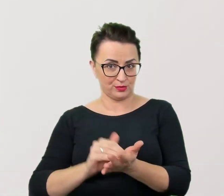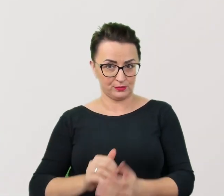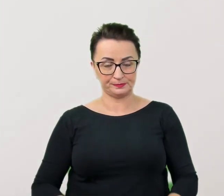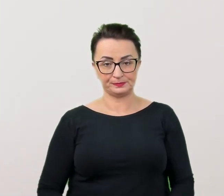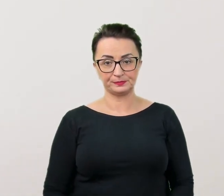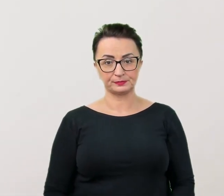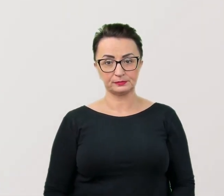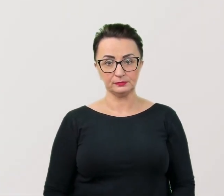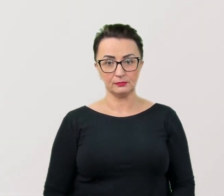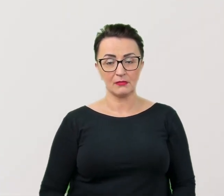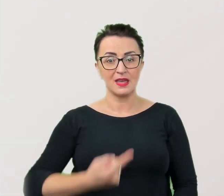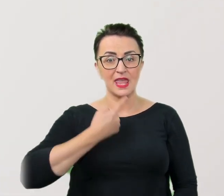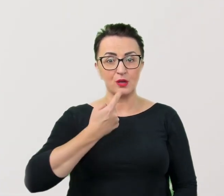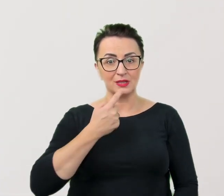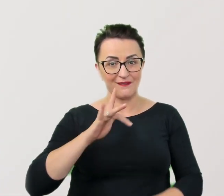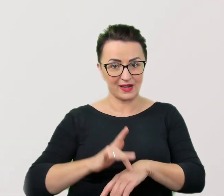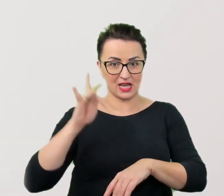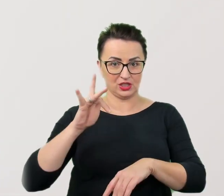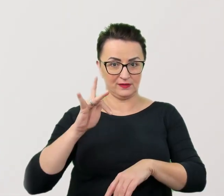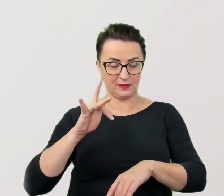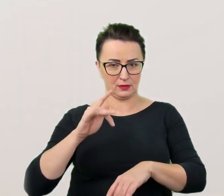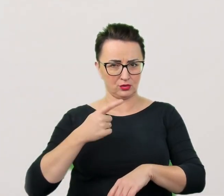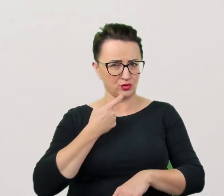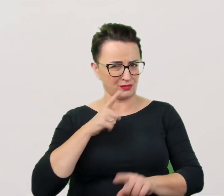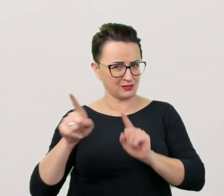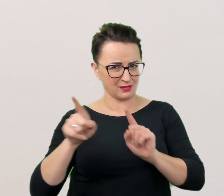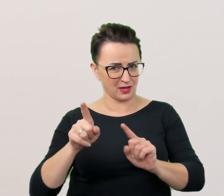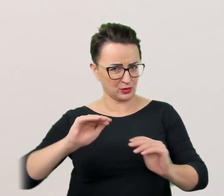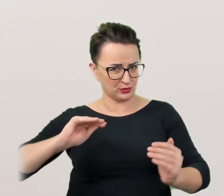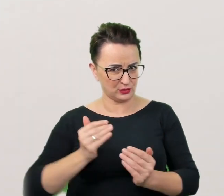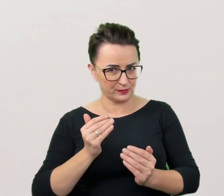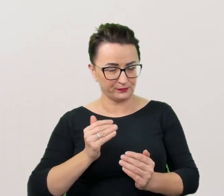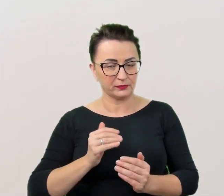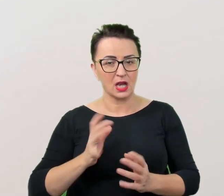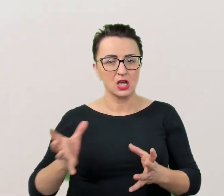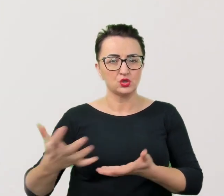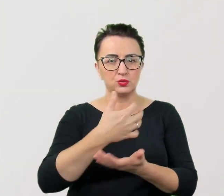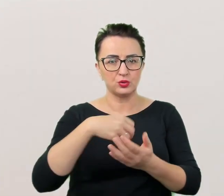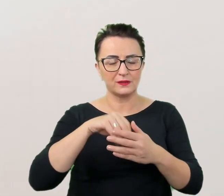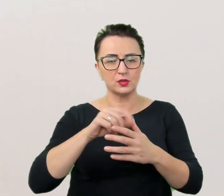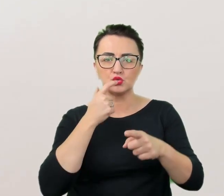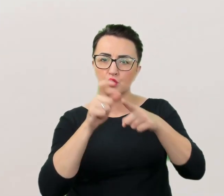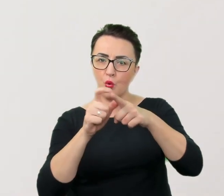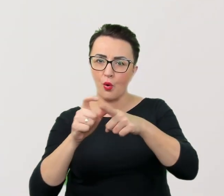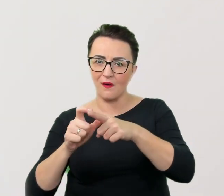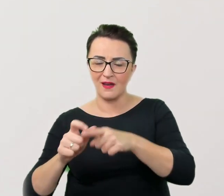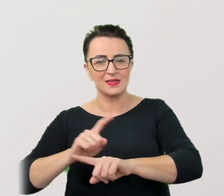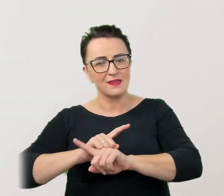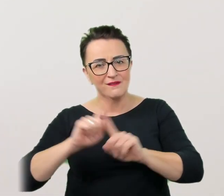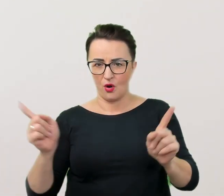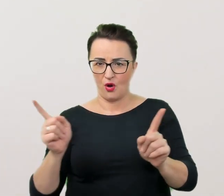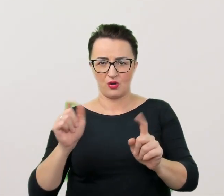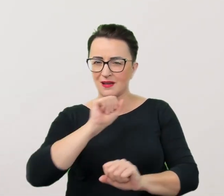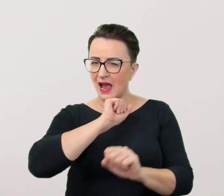Język wrażliwy. Pod tym tajemniczym hasłem kryje się zbiór sformułowań i słów, których nie należy pod żadnym pozorem używać,